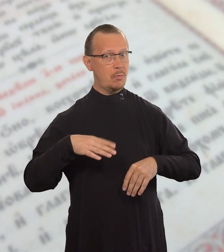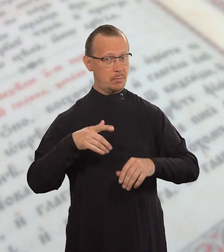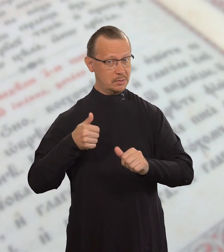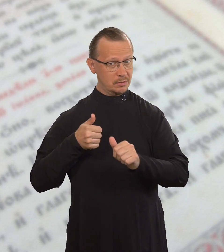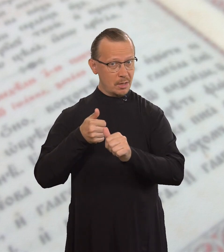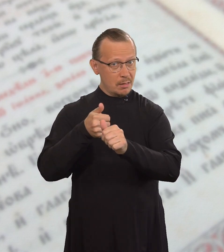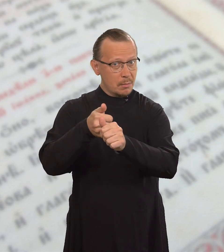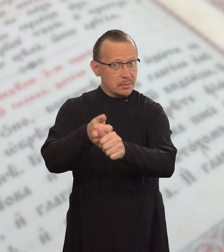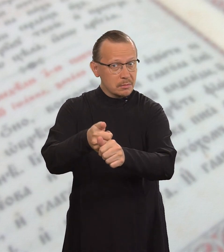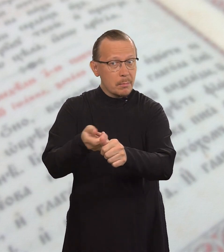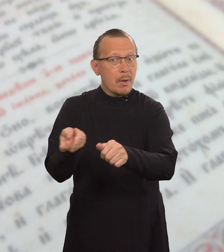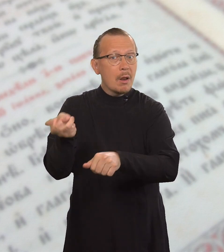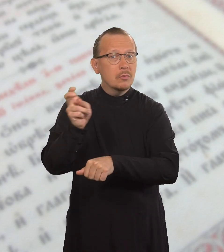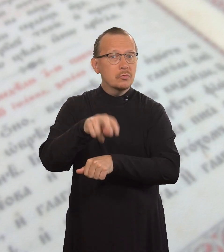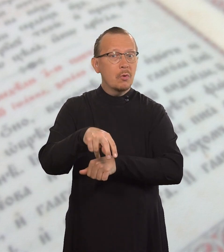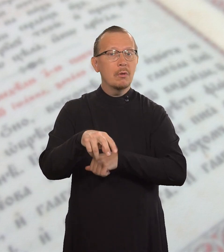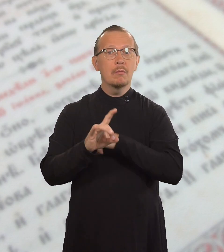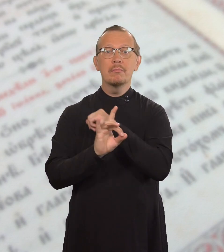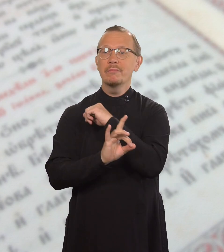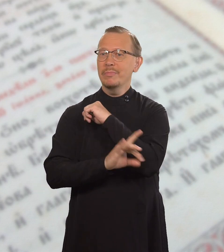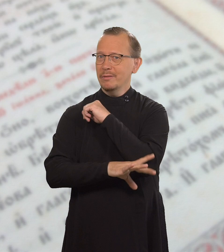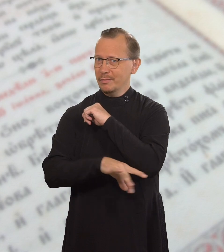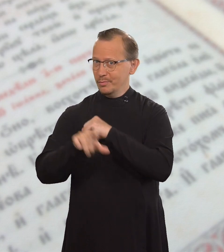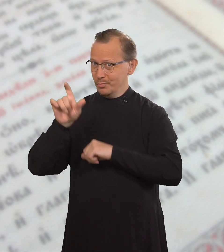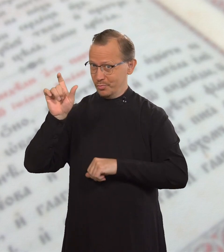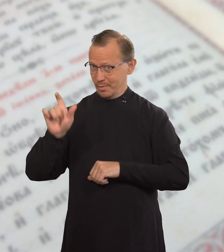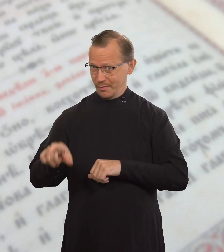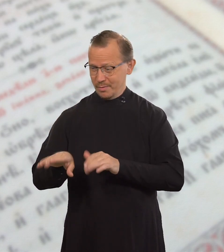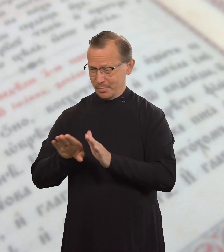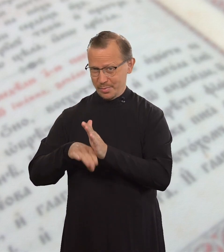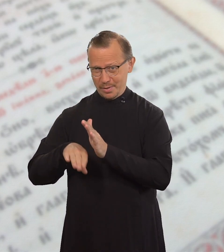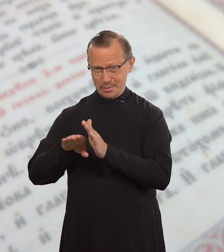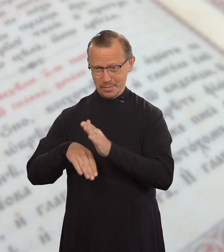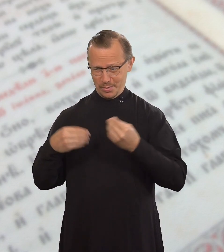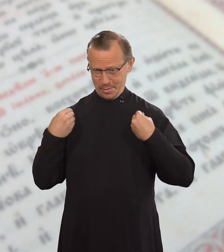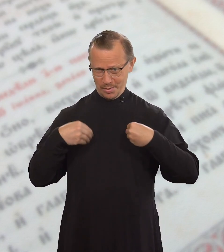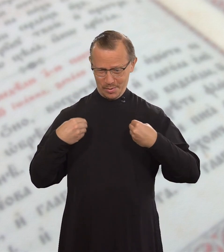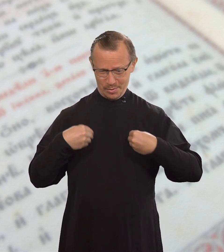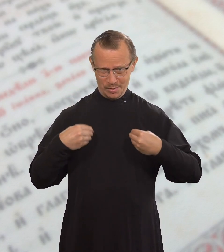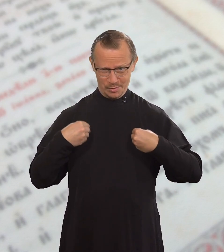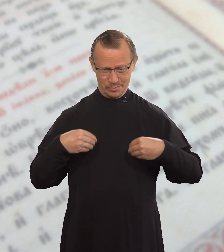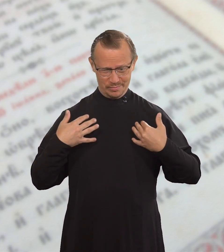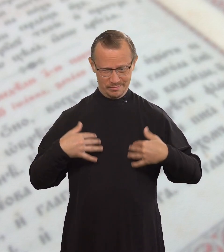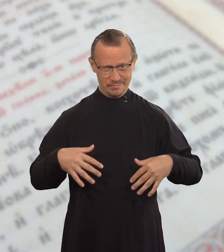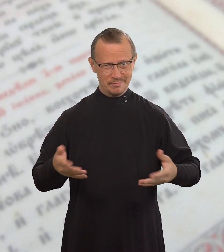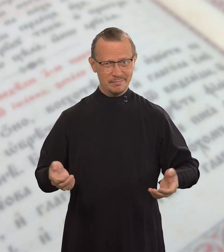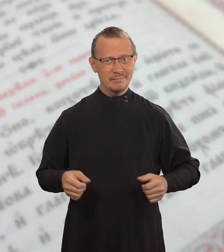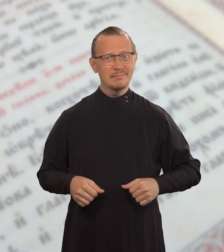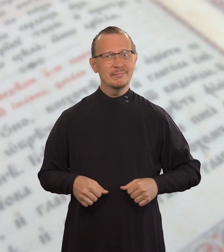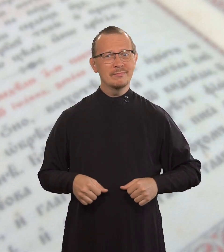а вслед за ним придет бедный человек в убогой одежде.